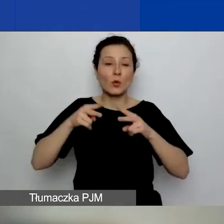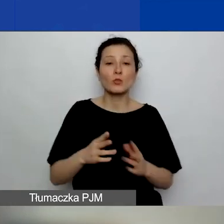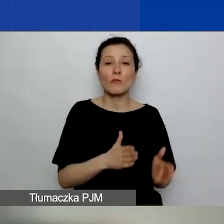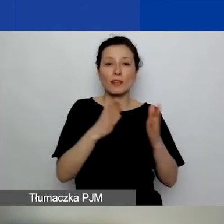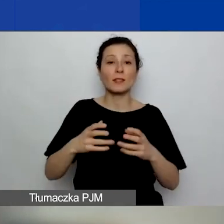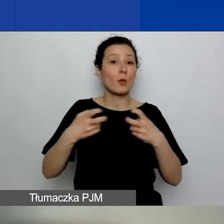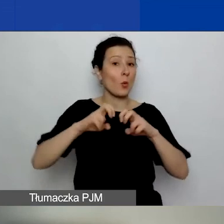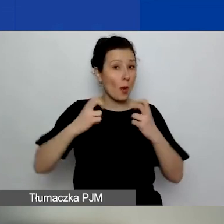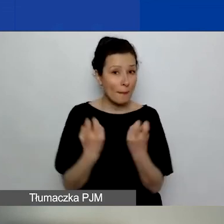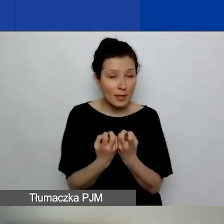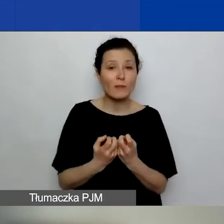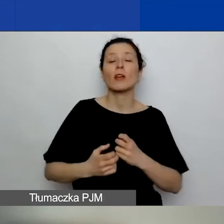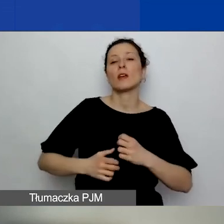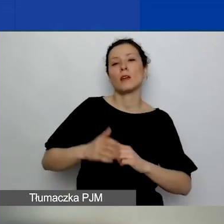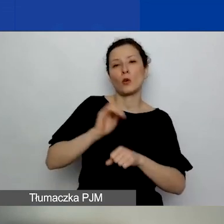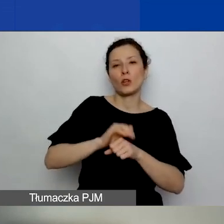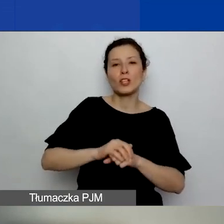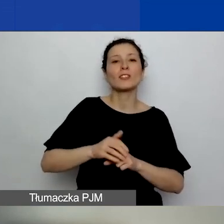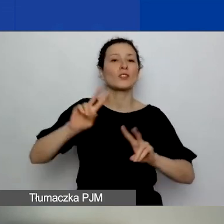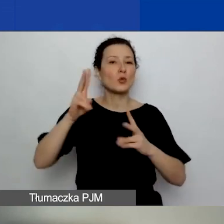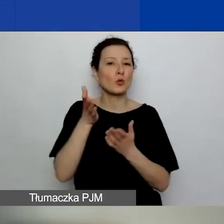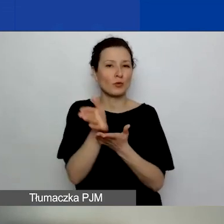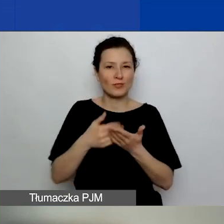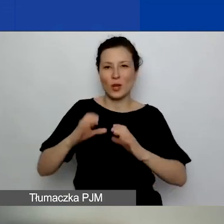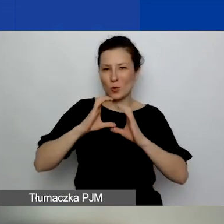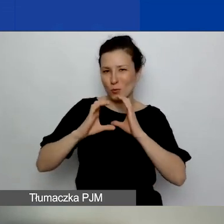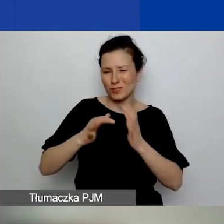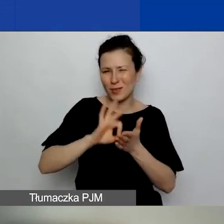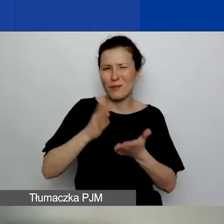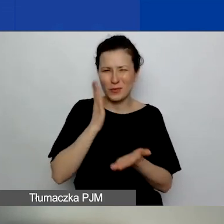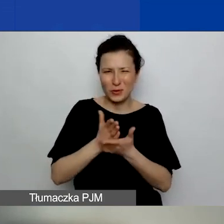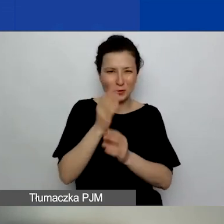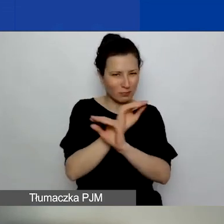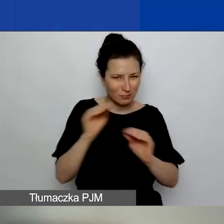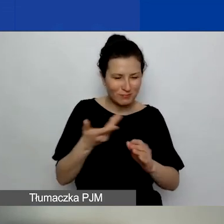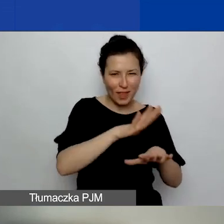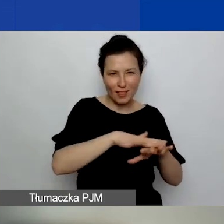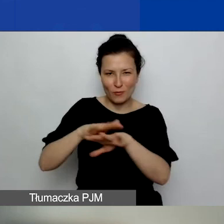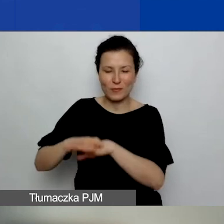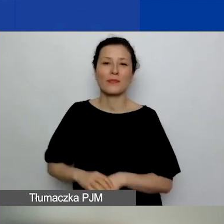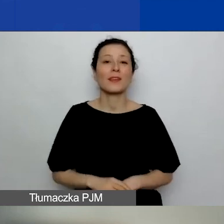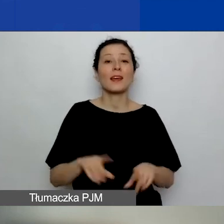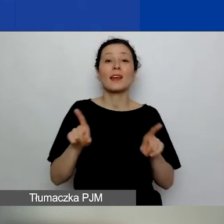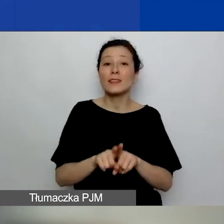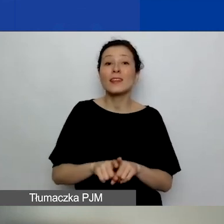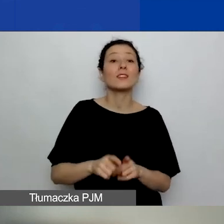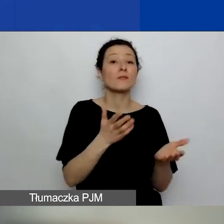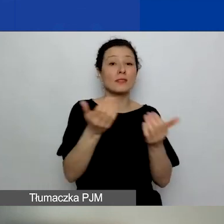Koleżanki z działu komunikacji na pewno już o tym wszystkim informowały. Oraz do obejrzenia odpowiednich materiałów